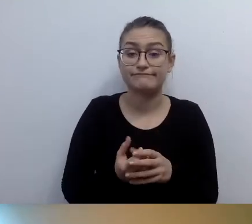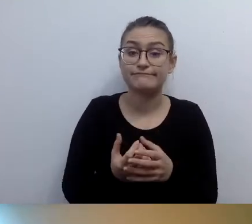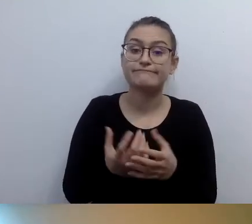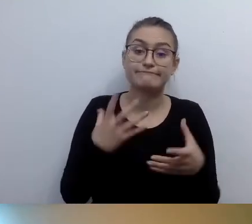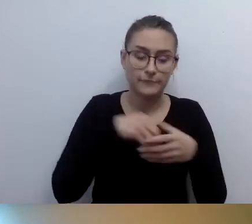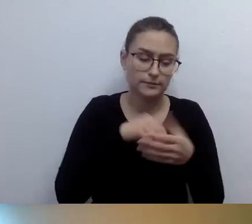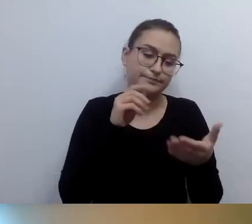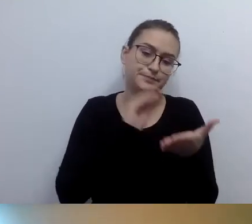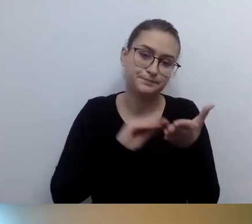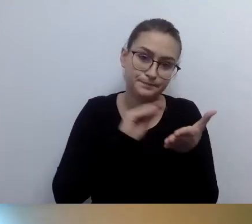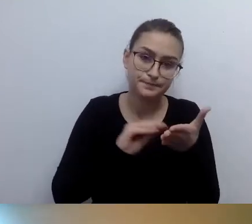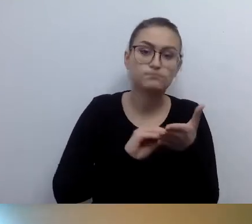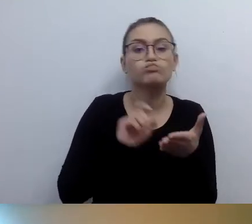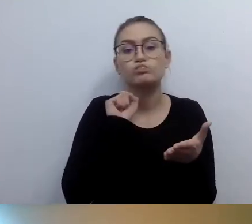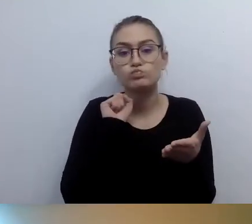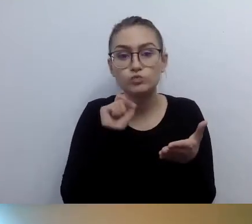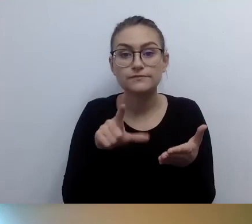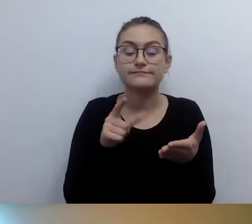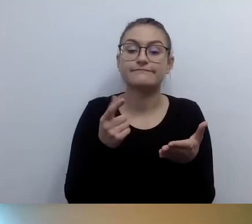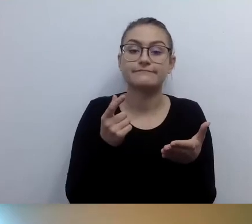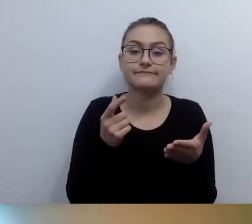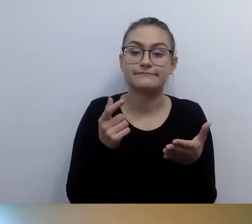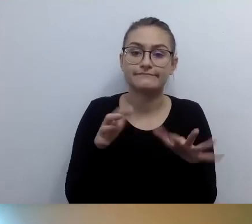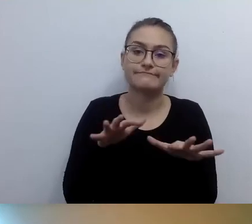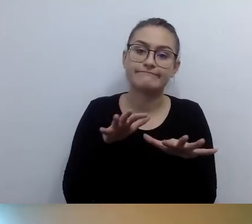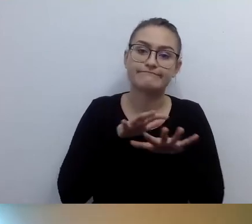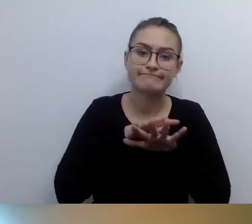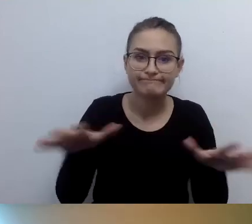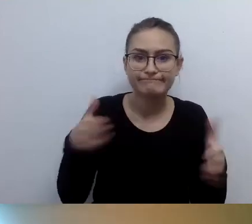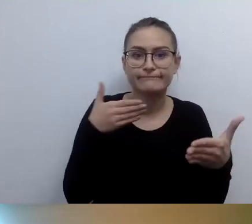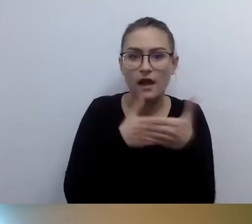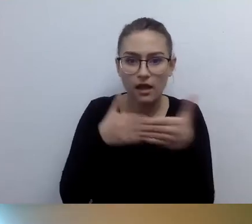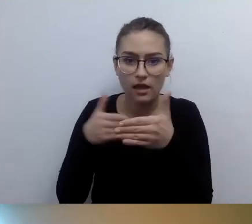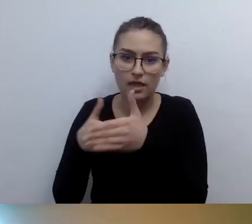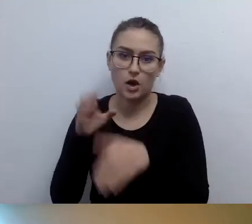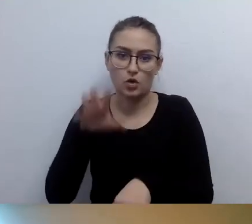Dla osób, które miałyby kłopot z tymi barierami,